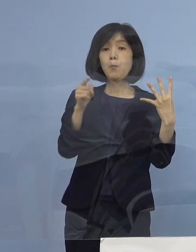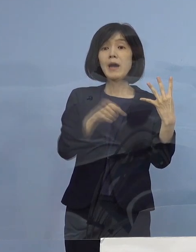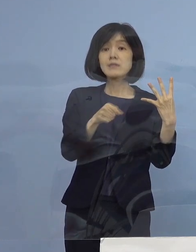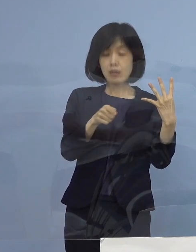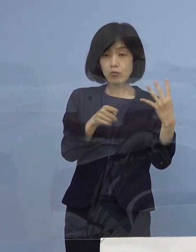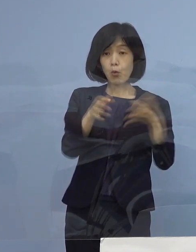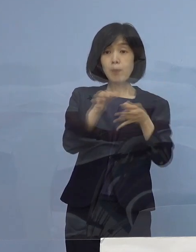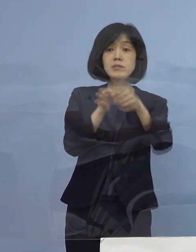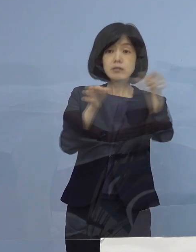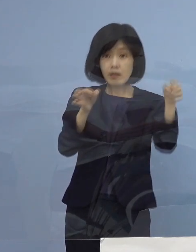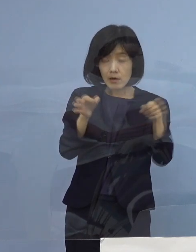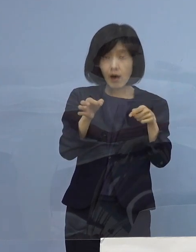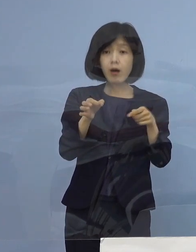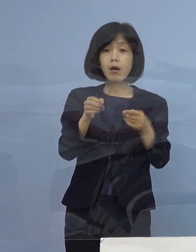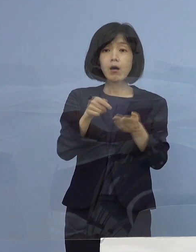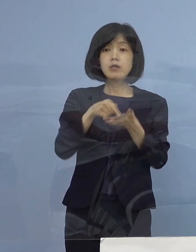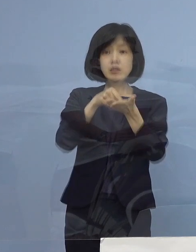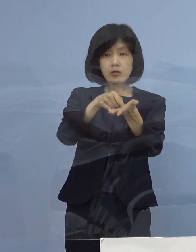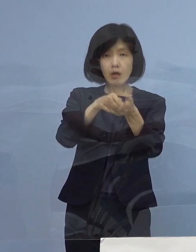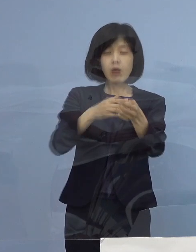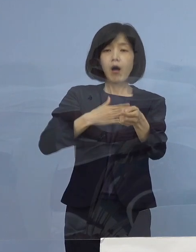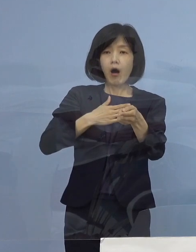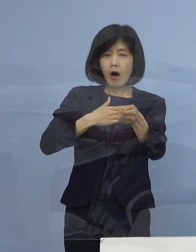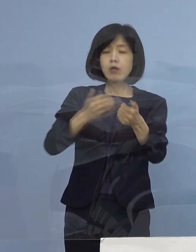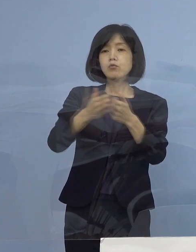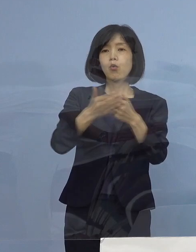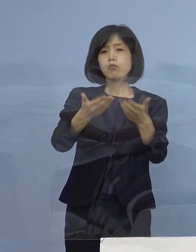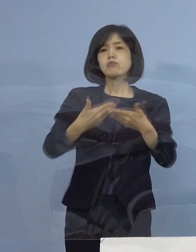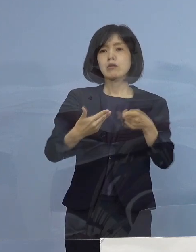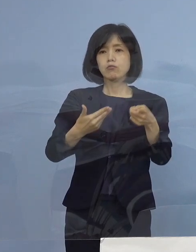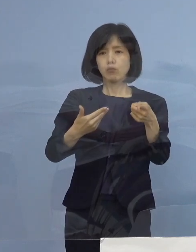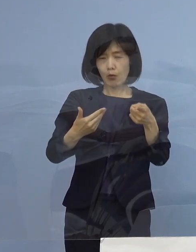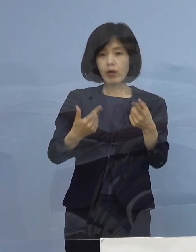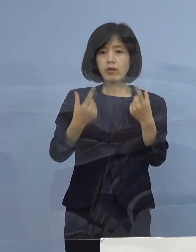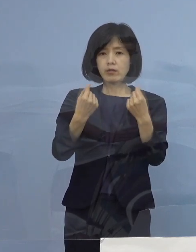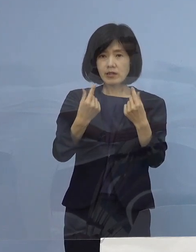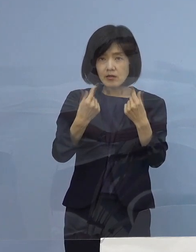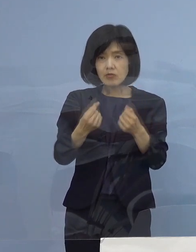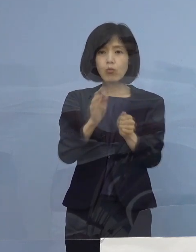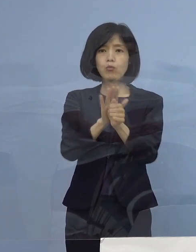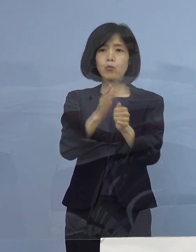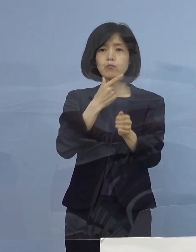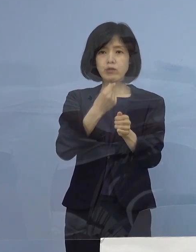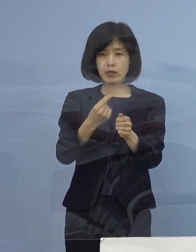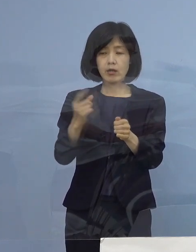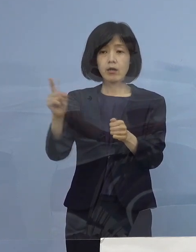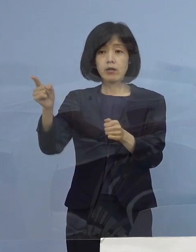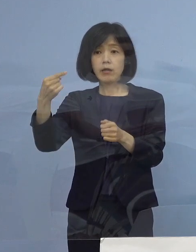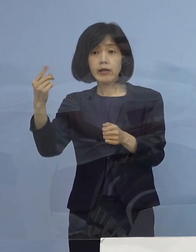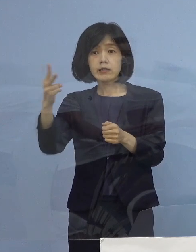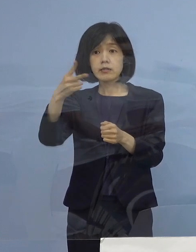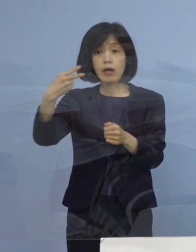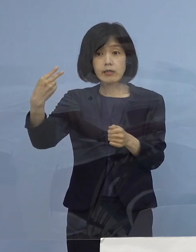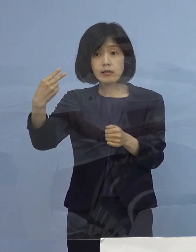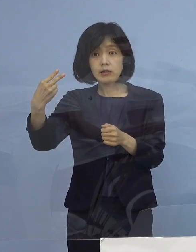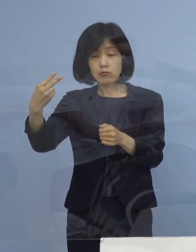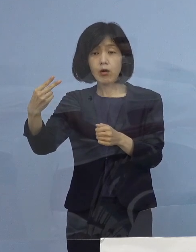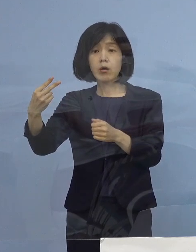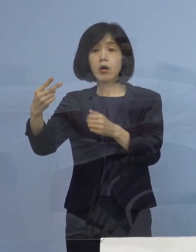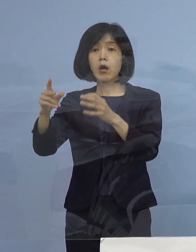その ご尽力に対しては しっかりお応えをしましょう ということで 第1期、第2期については10日 これを目指してやる